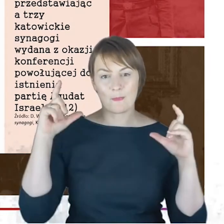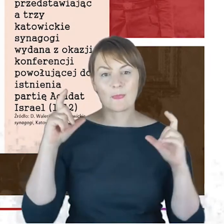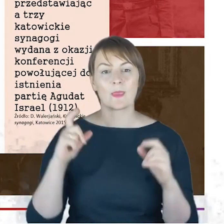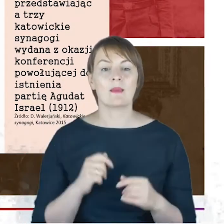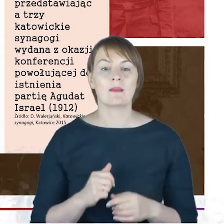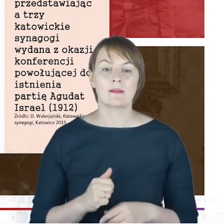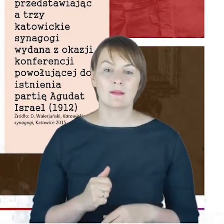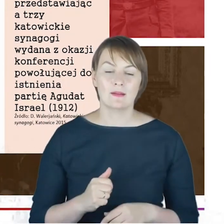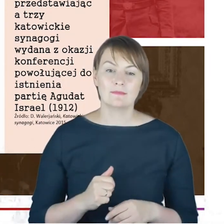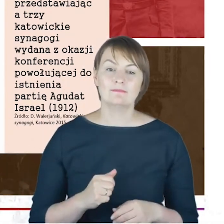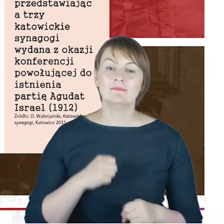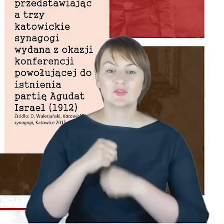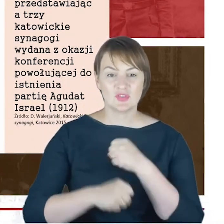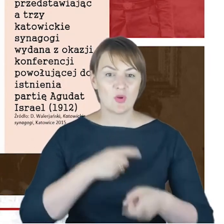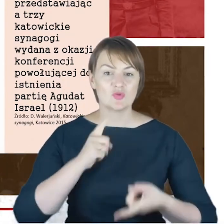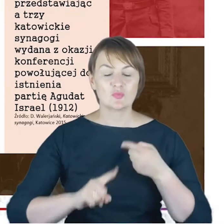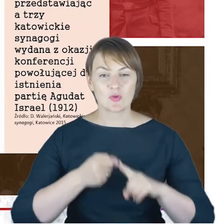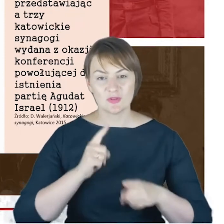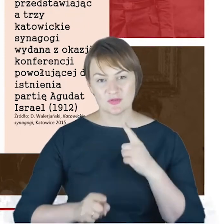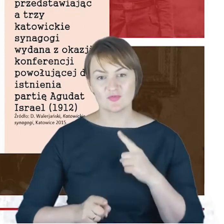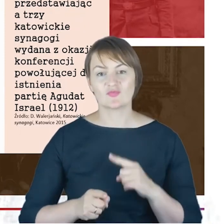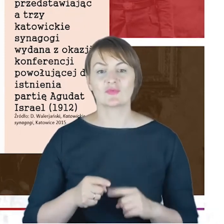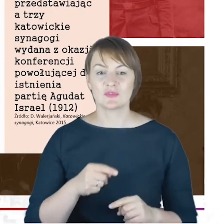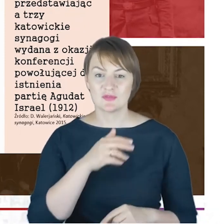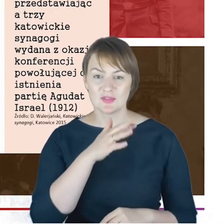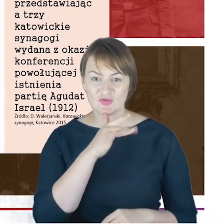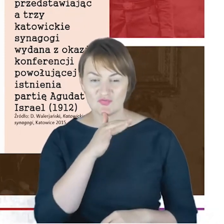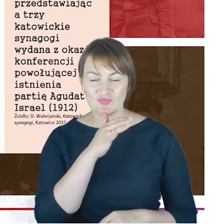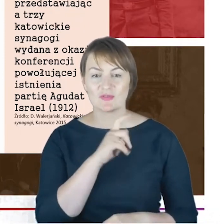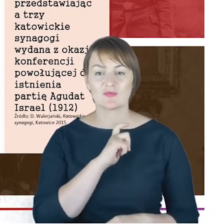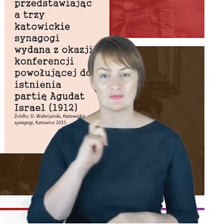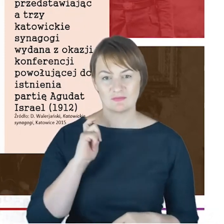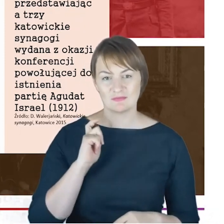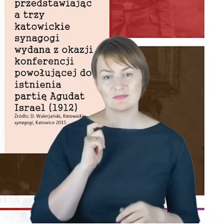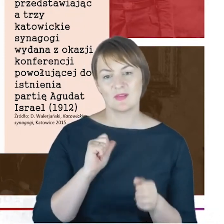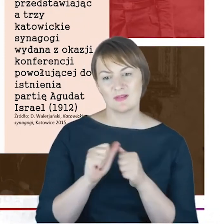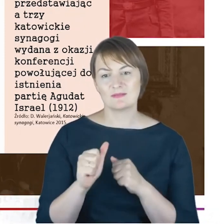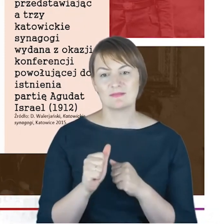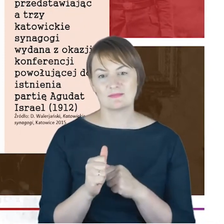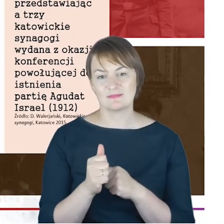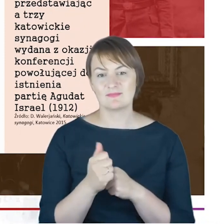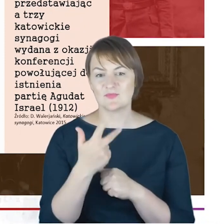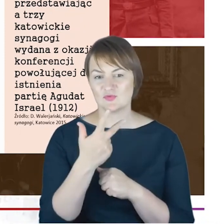politycznej Rabina Cohna, pojawiają się Państwu znowu trzy synagogi , i z tego powodu nawet